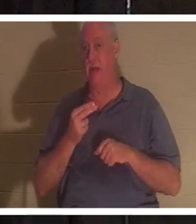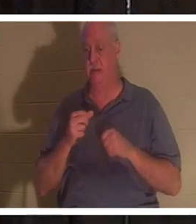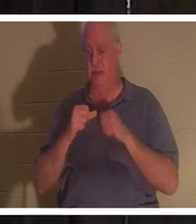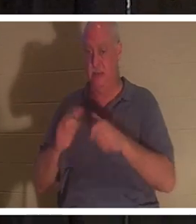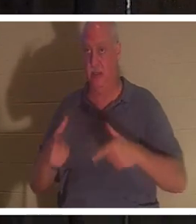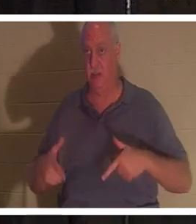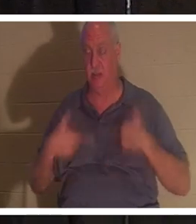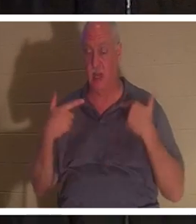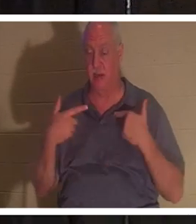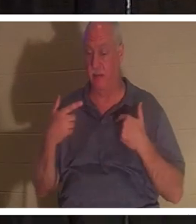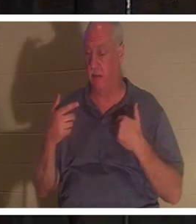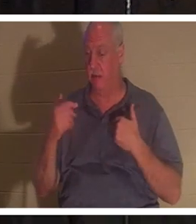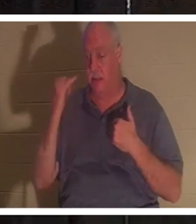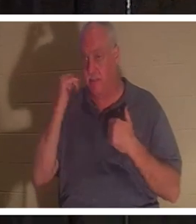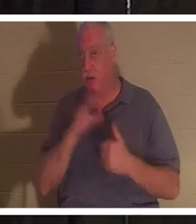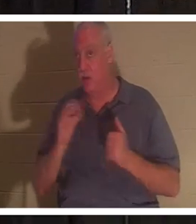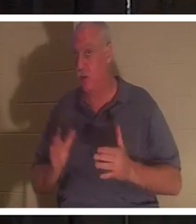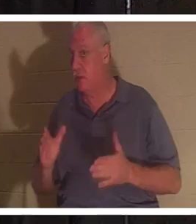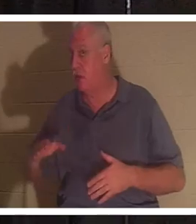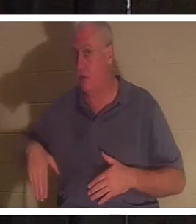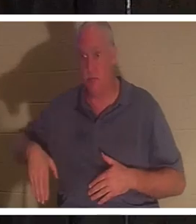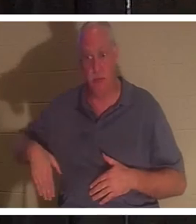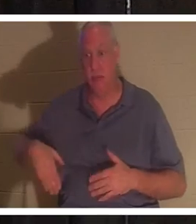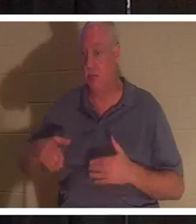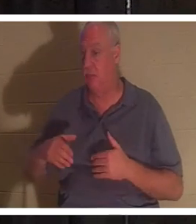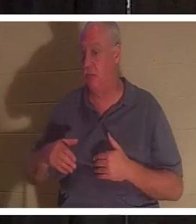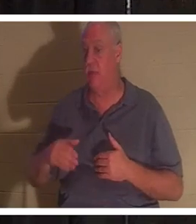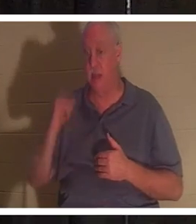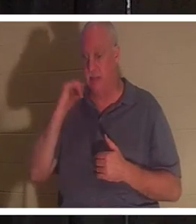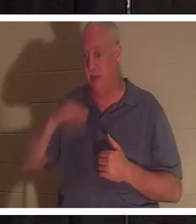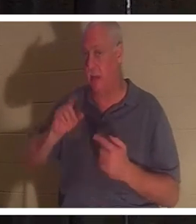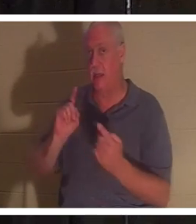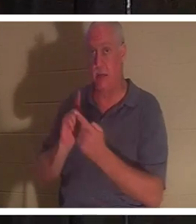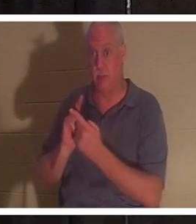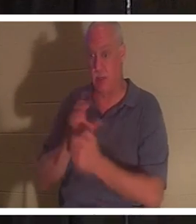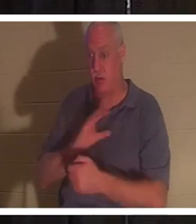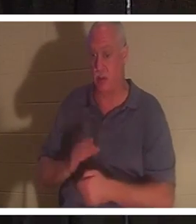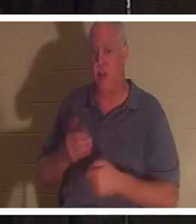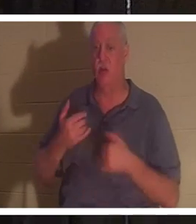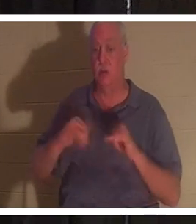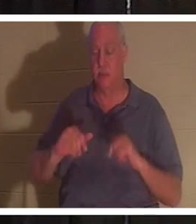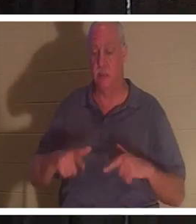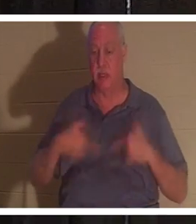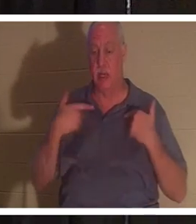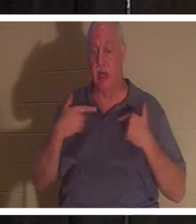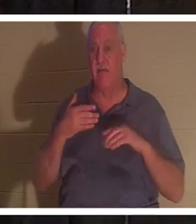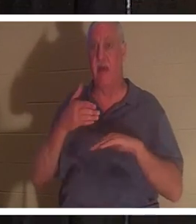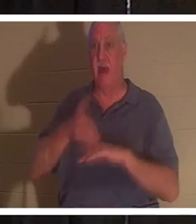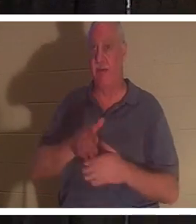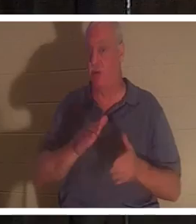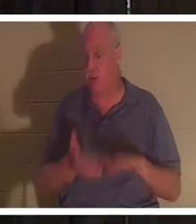ou non. Si vous n'avez pas encore rencontré le Christ, vous serez encore en vie après la mort. Votre corps ira